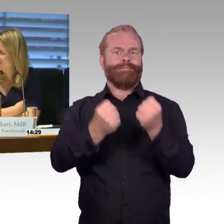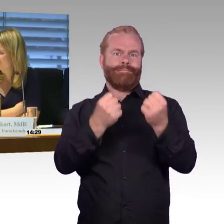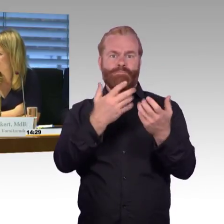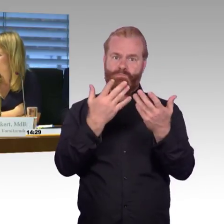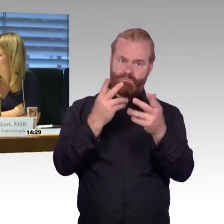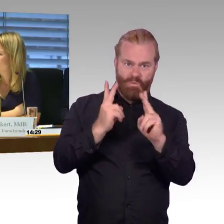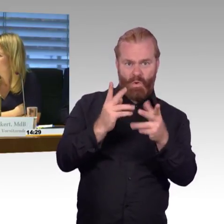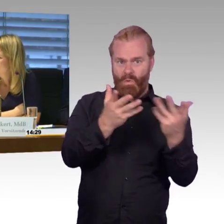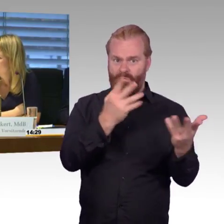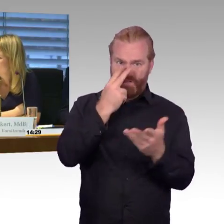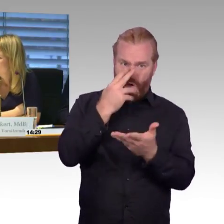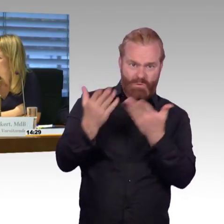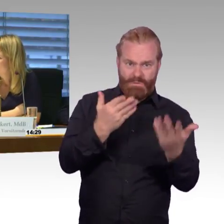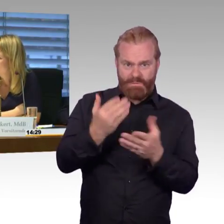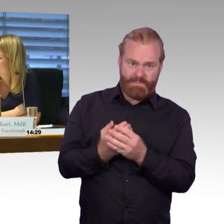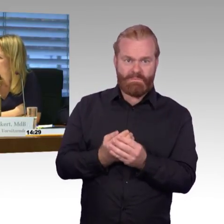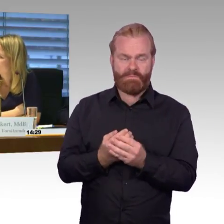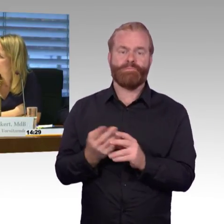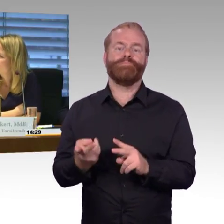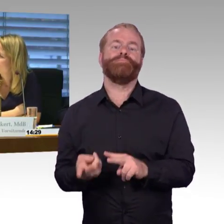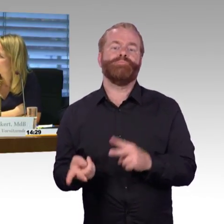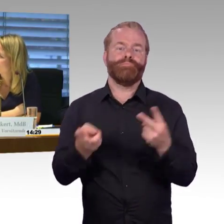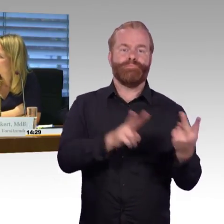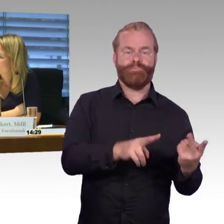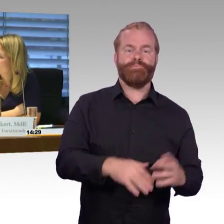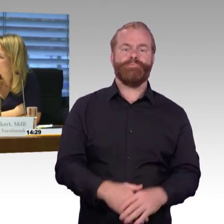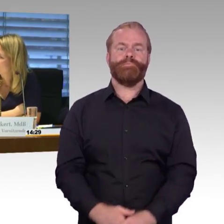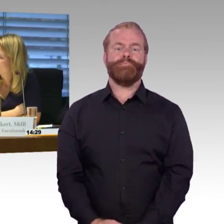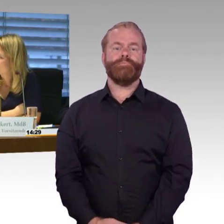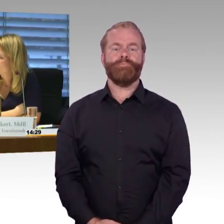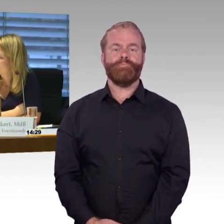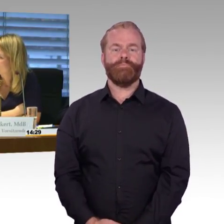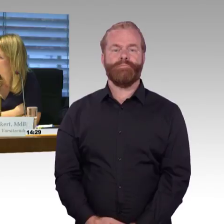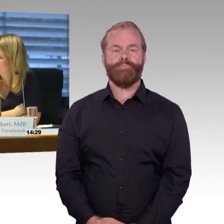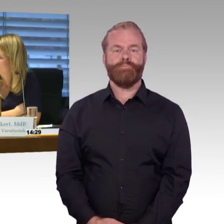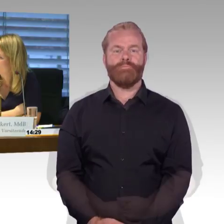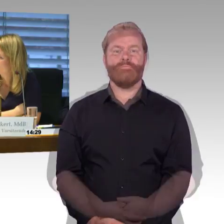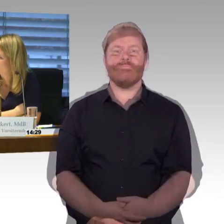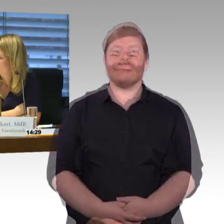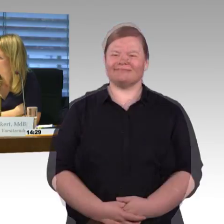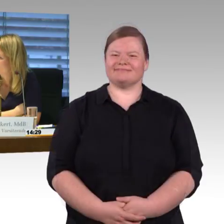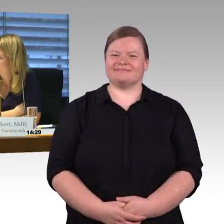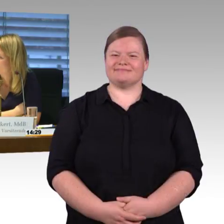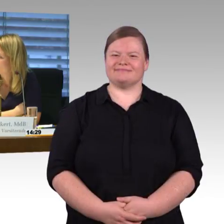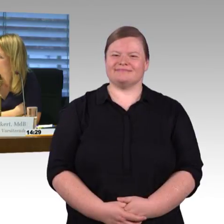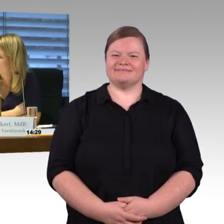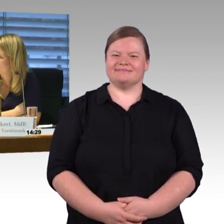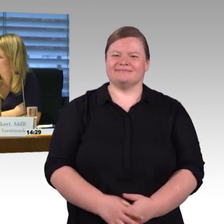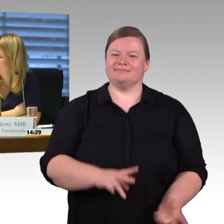(Rednerwechsel) Ja, Frau Engel-Kuhn, meine sehr verehrten Herren, erst einmal recht herzlichen Dank für Ihre Stellungnahmen, auch für die Ausführungen.